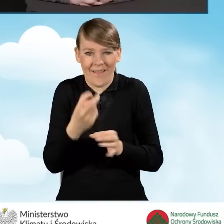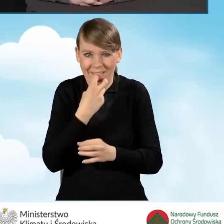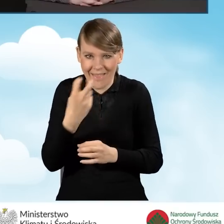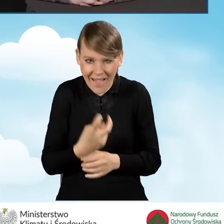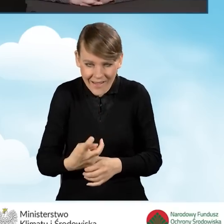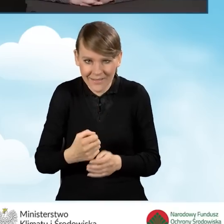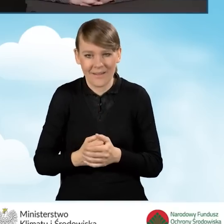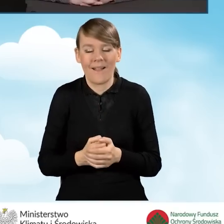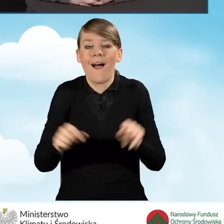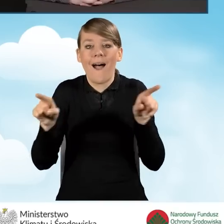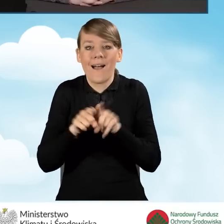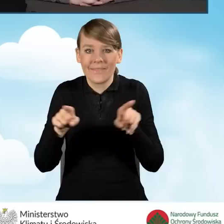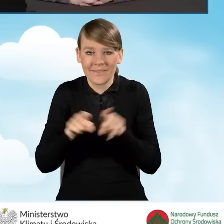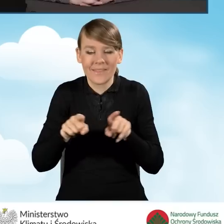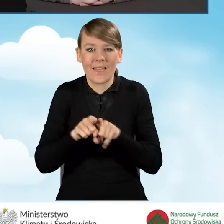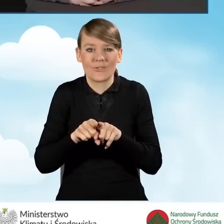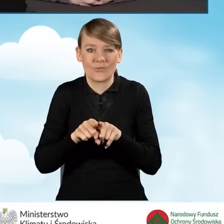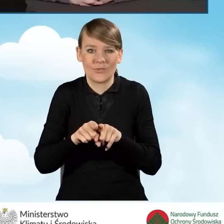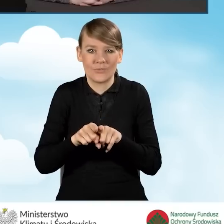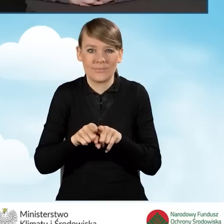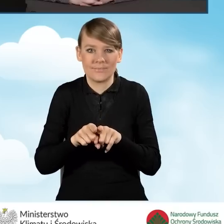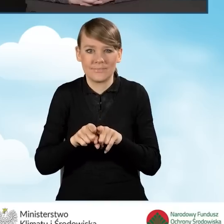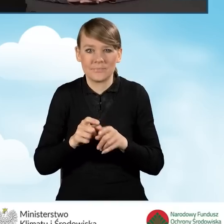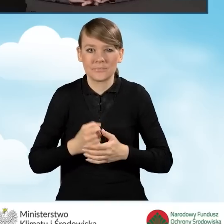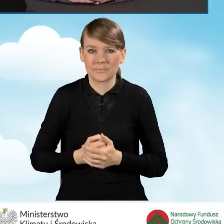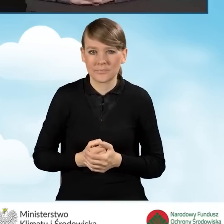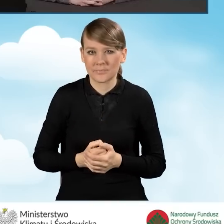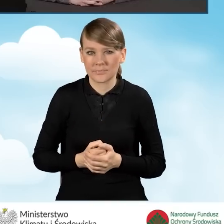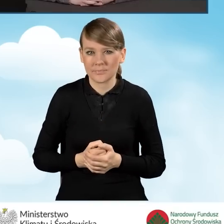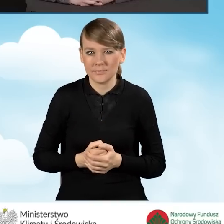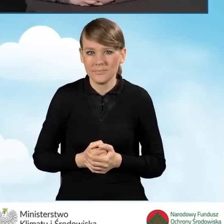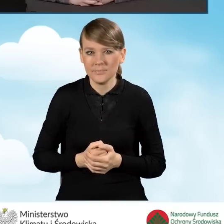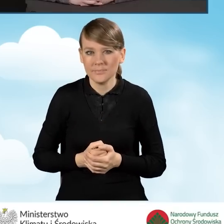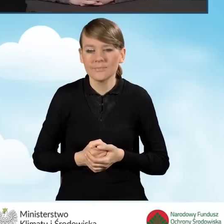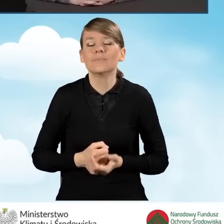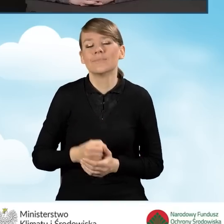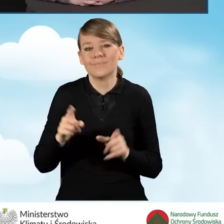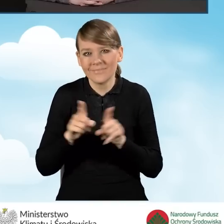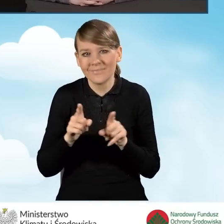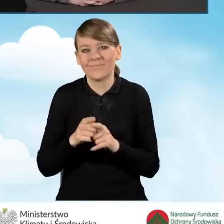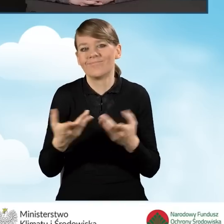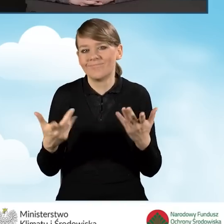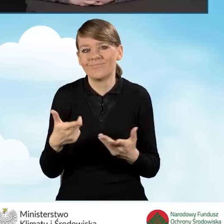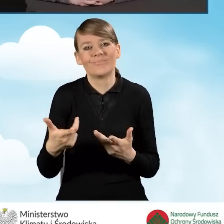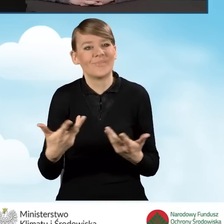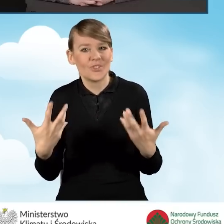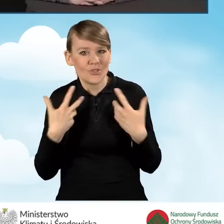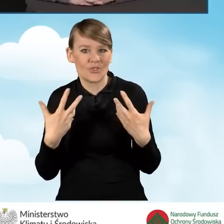a także do podniesienia komfortu życia jego mieszkańców.